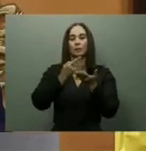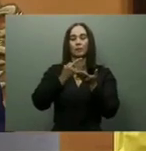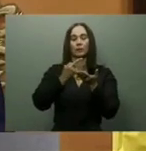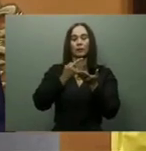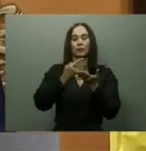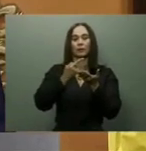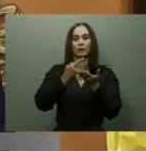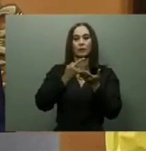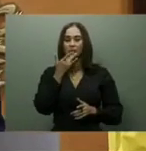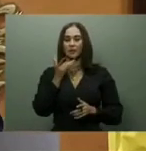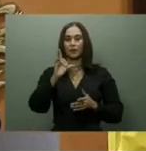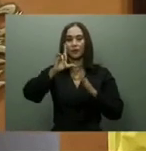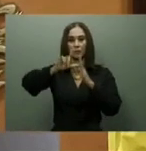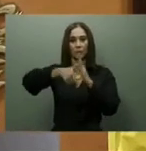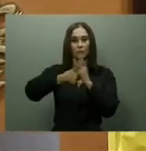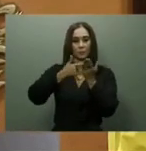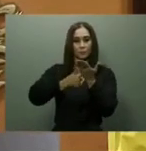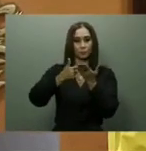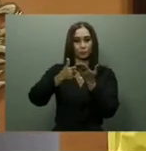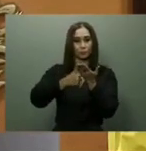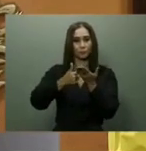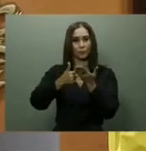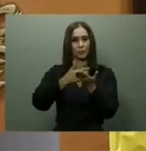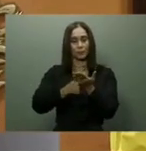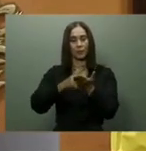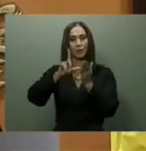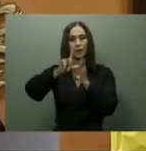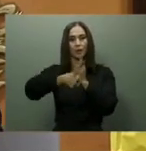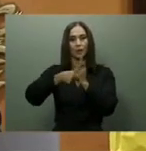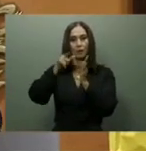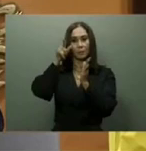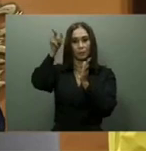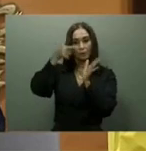Aunque no especificó cuándo iniciaría el proceso, dijo que la licitación del diseño